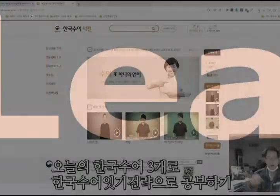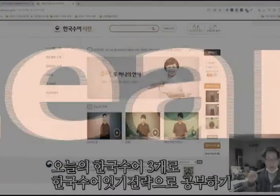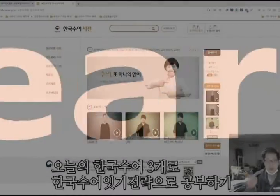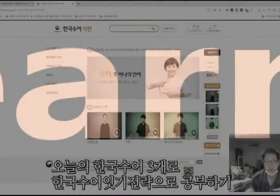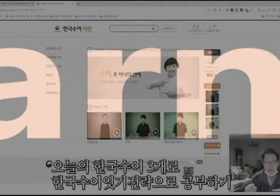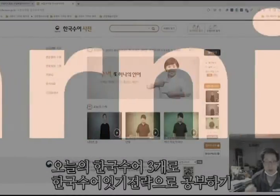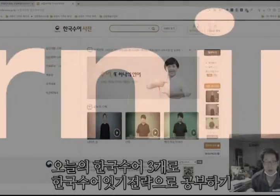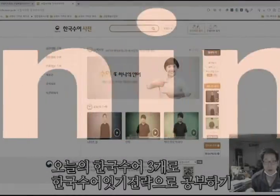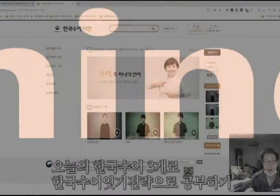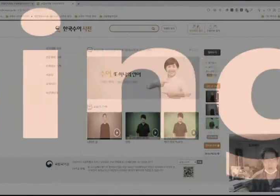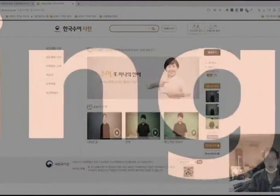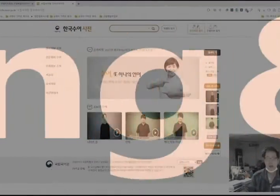안녕하십니까?